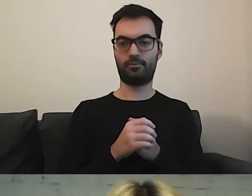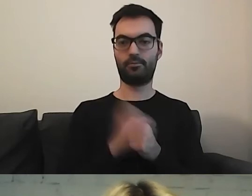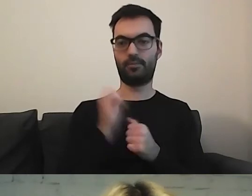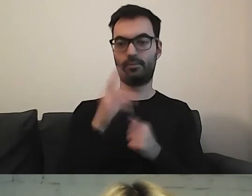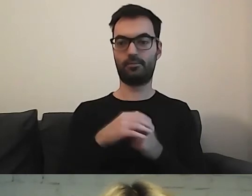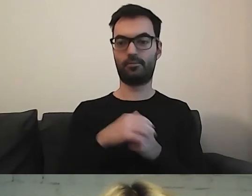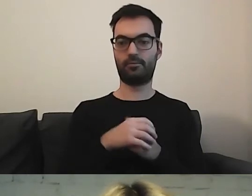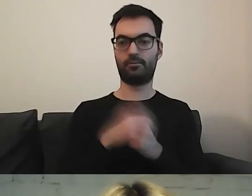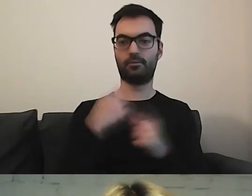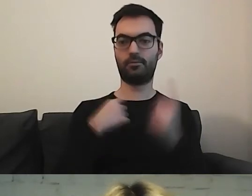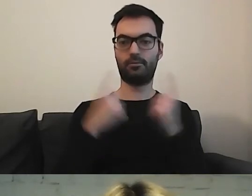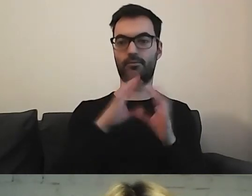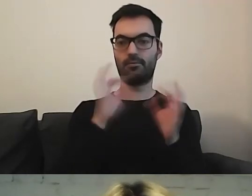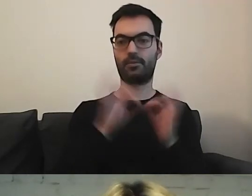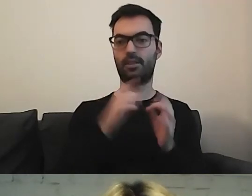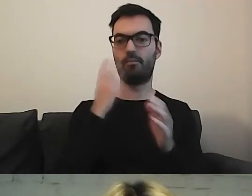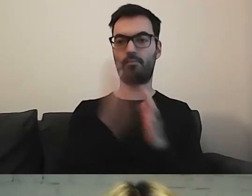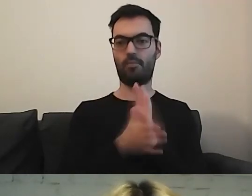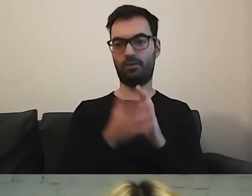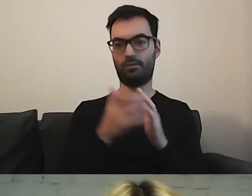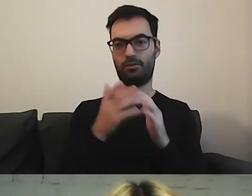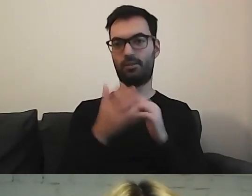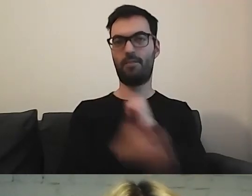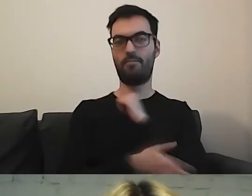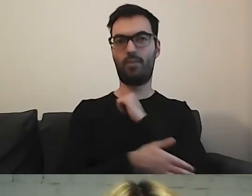MAŁGORZATA: Ja sobie myślę, że prosty język leży u podstaw człowieczeństwa.